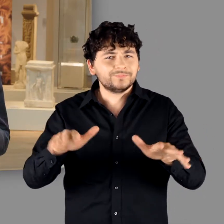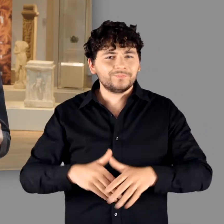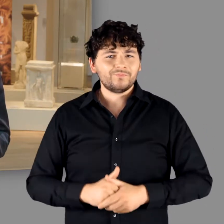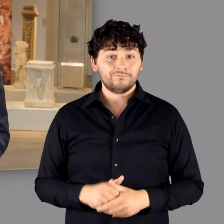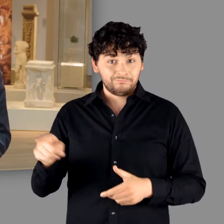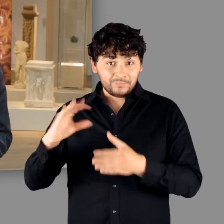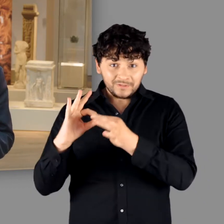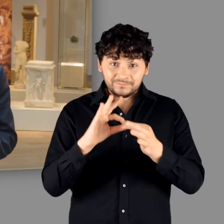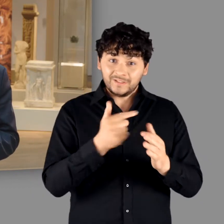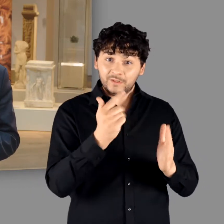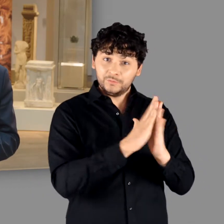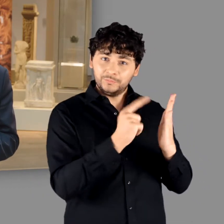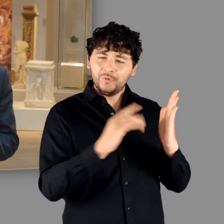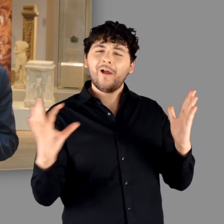Tacitus lässt grüßen.